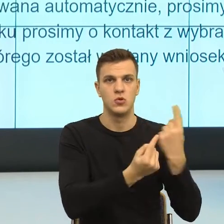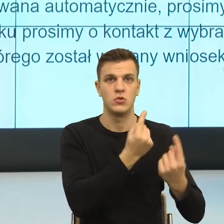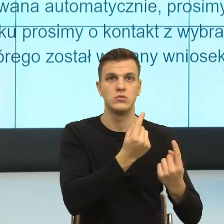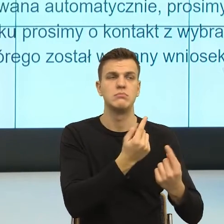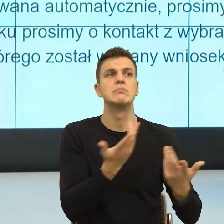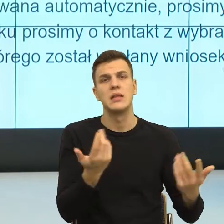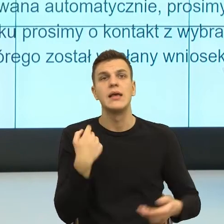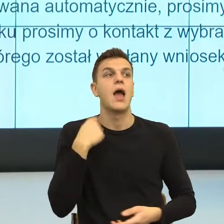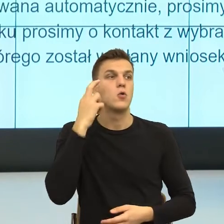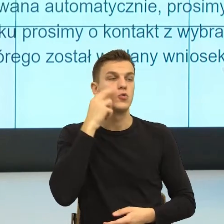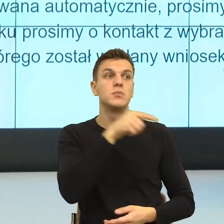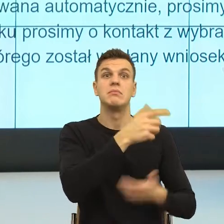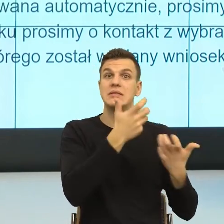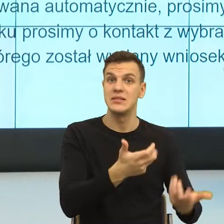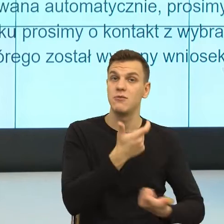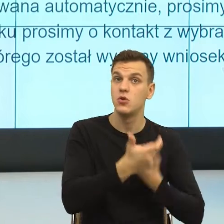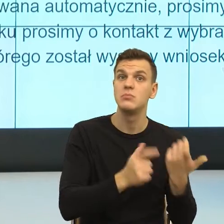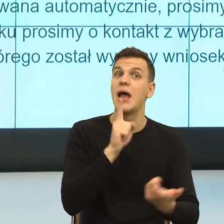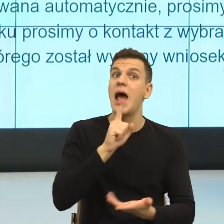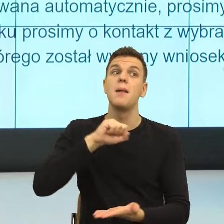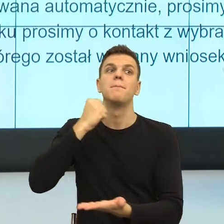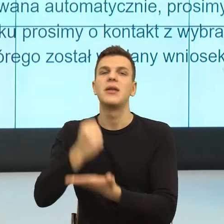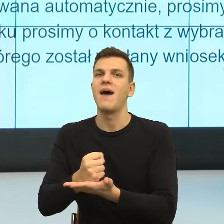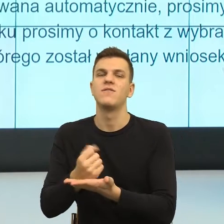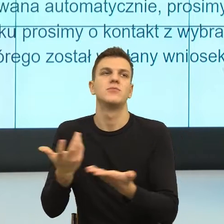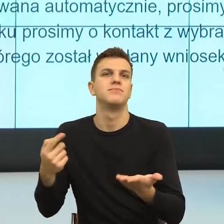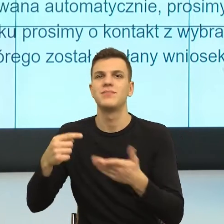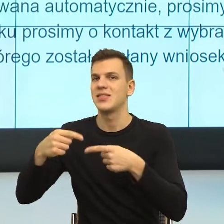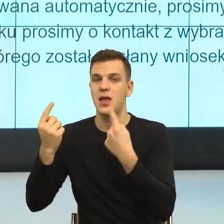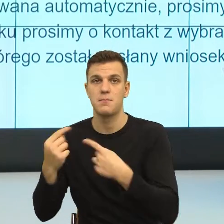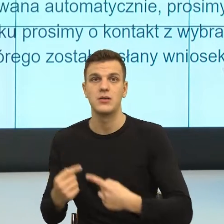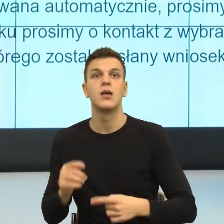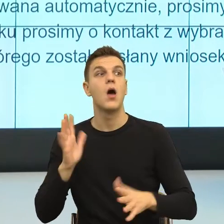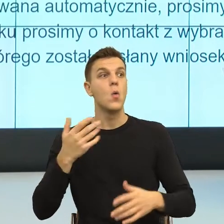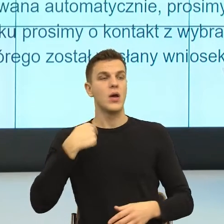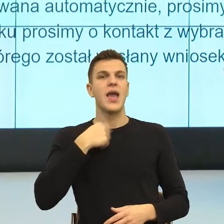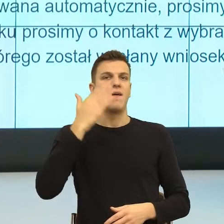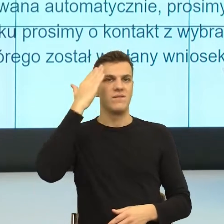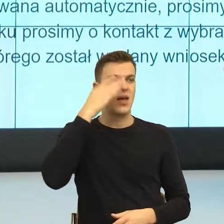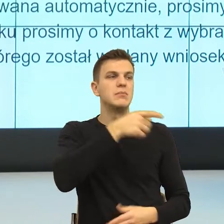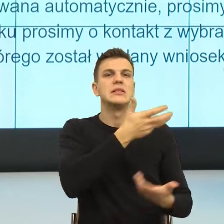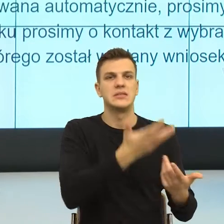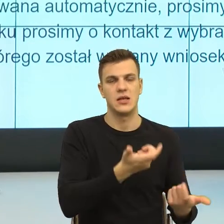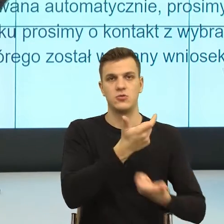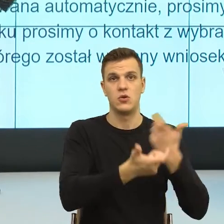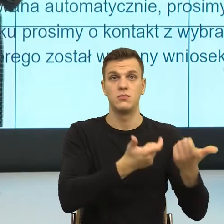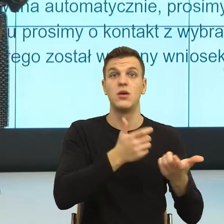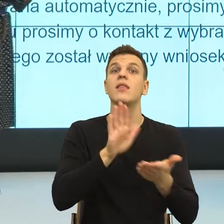tamto, tamto, ale ja cię widzę, tutaj akurat w przypadku odmowy konstrukcje zewnętrzsterowne są bardzo wygodne.